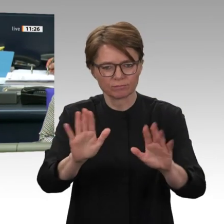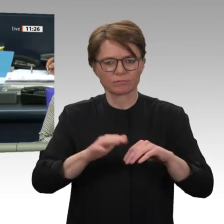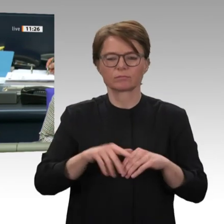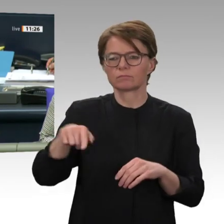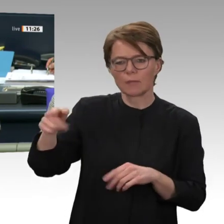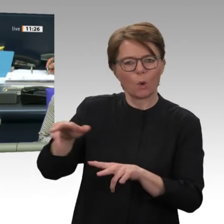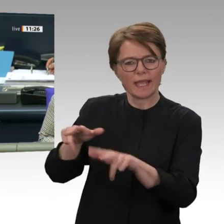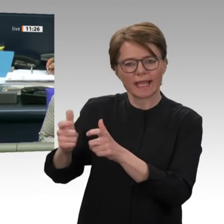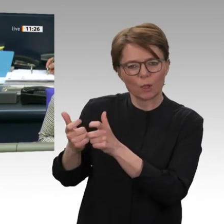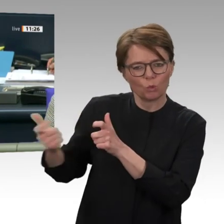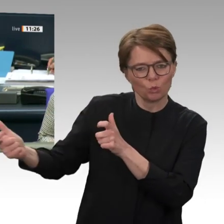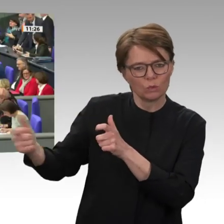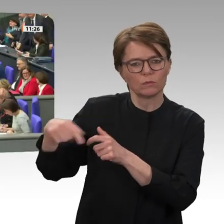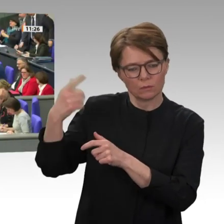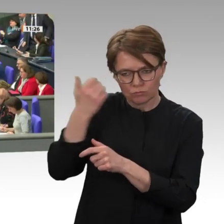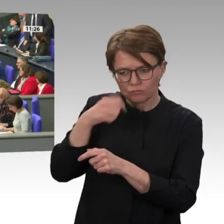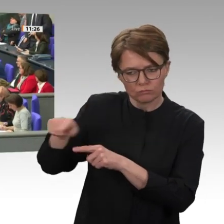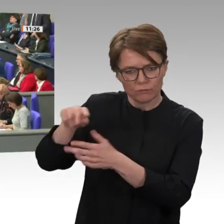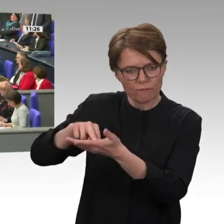Heiko Maas. Herr Minister, Sie haben das Wort.